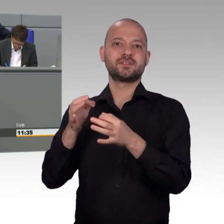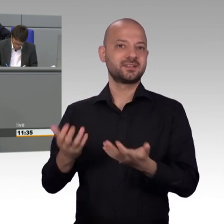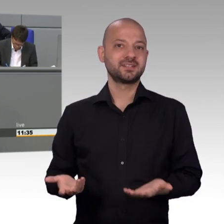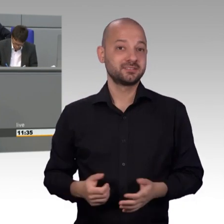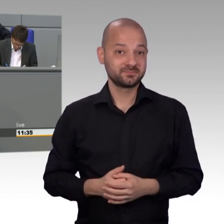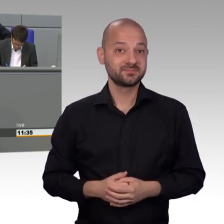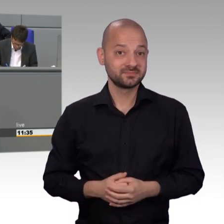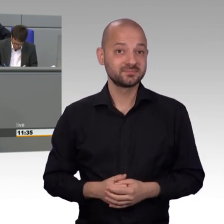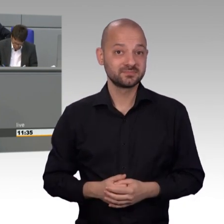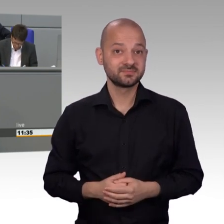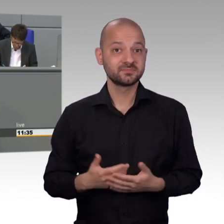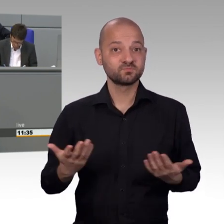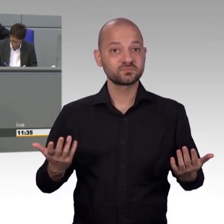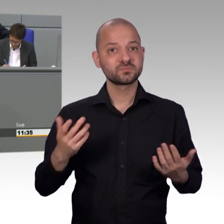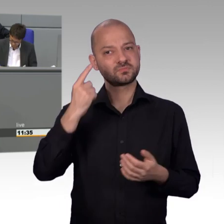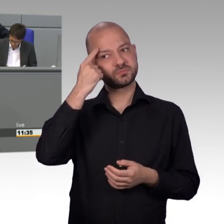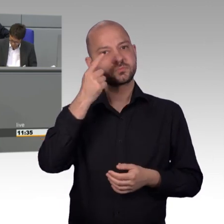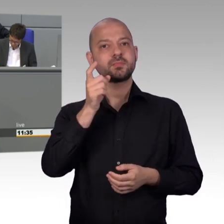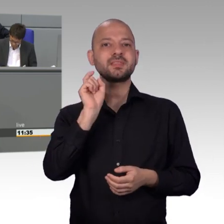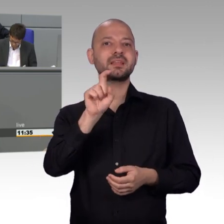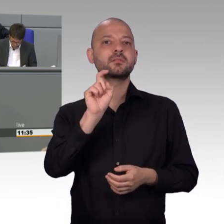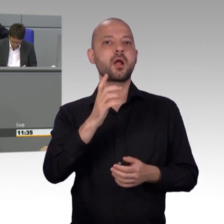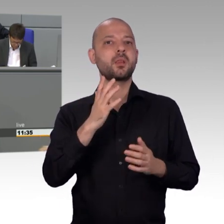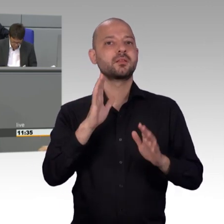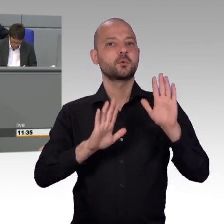Leistungsträgern der deutschen Gesellschaft [Zwischenrufe]